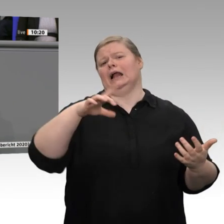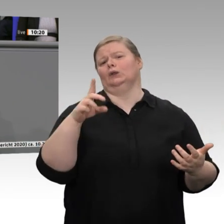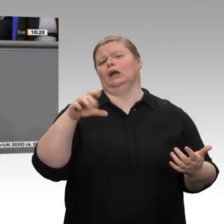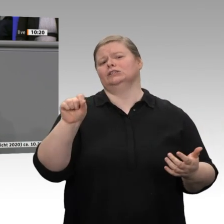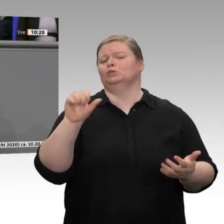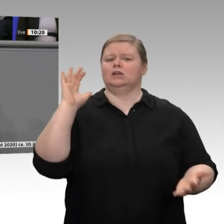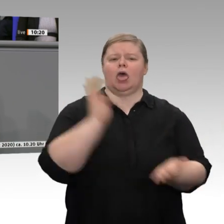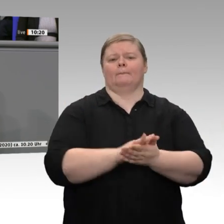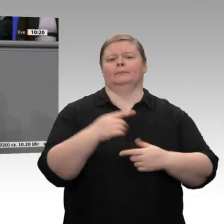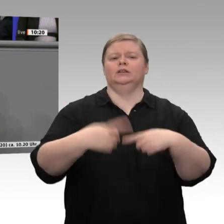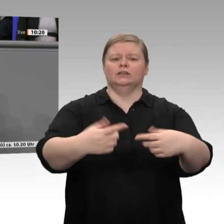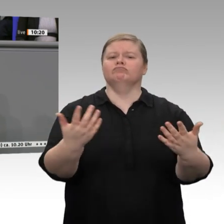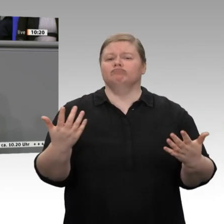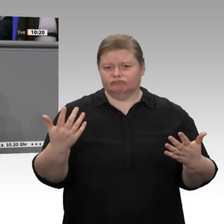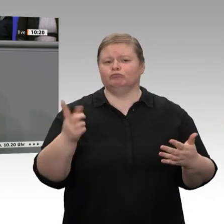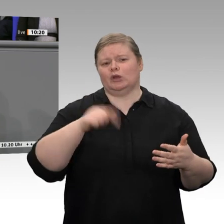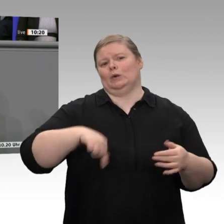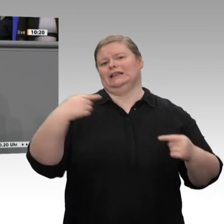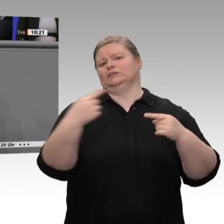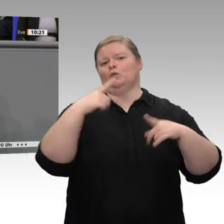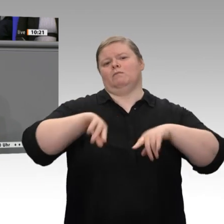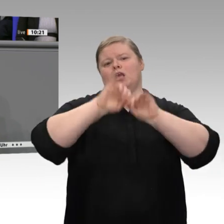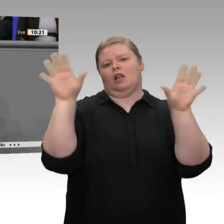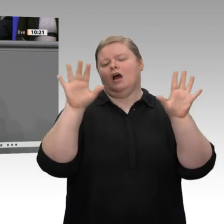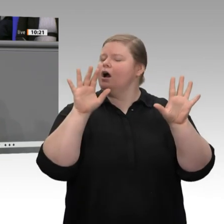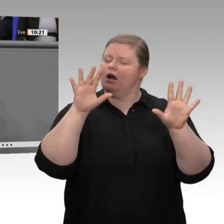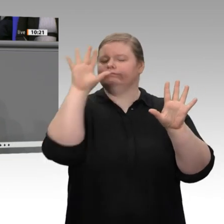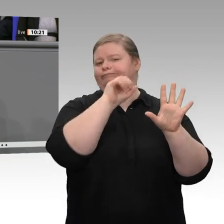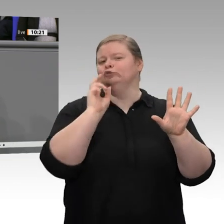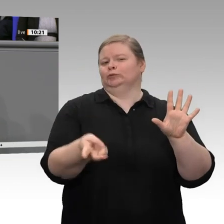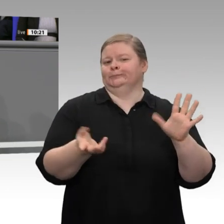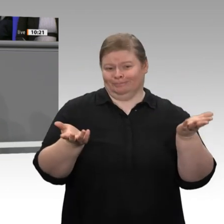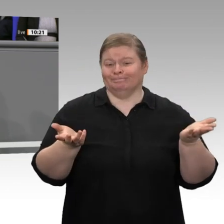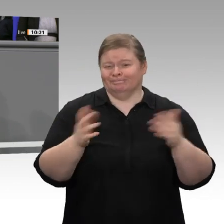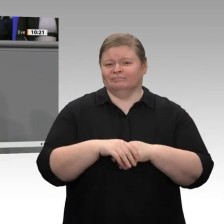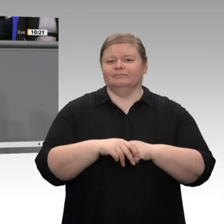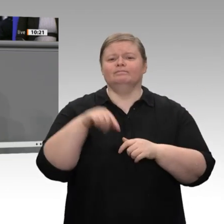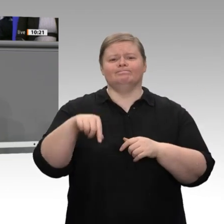der Proteste um die Landwirtschaft möchte ich betonen, dass die Landwirtschaft die